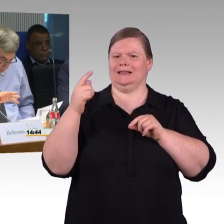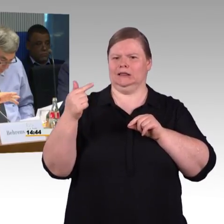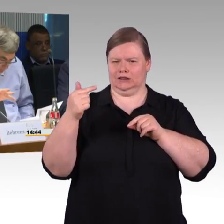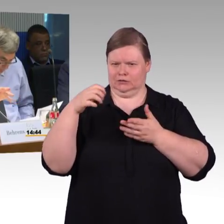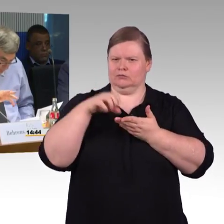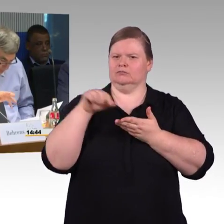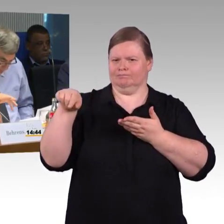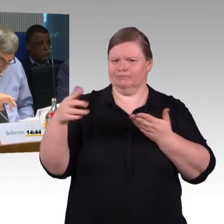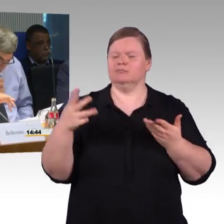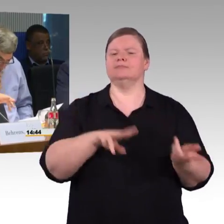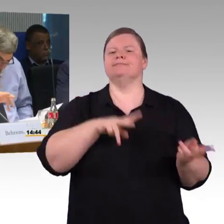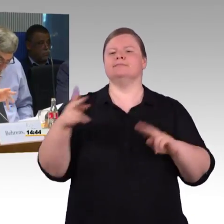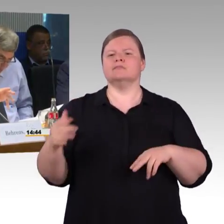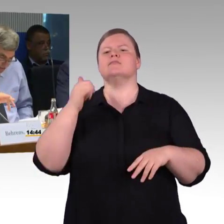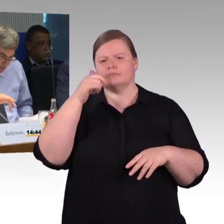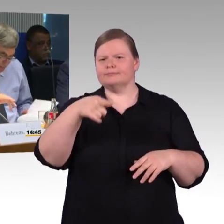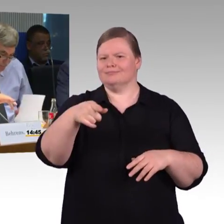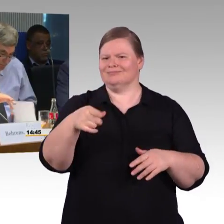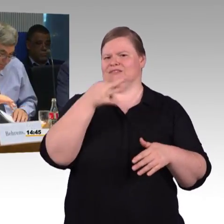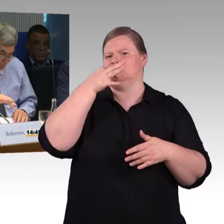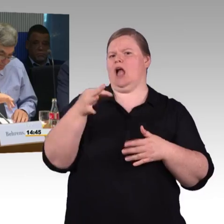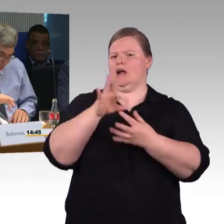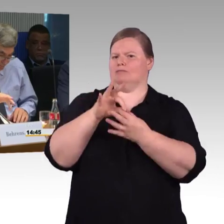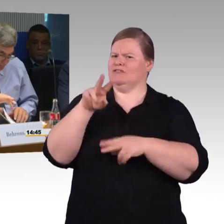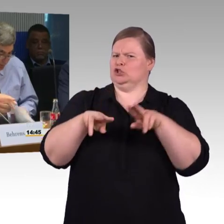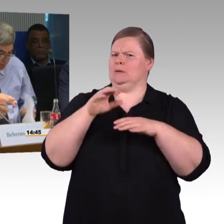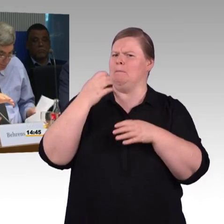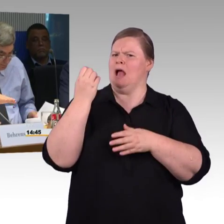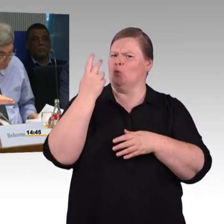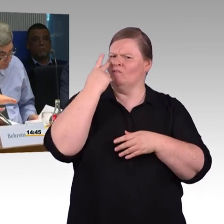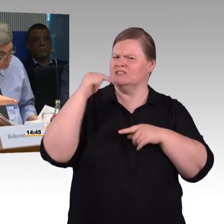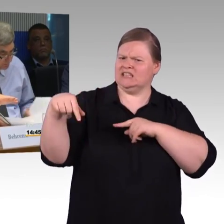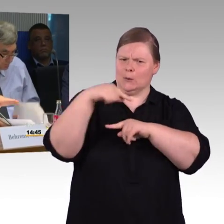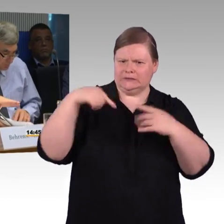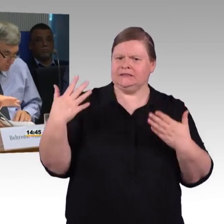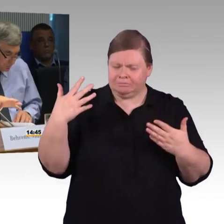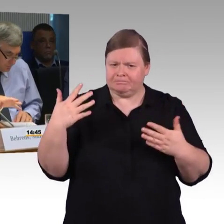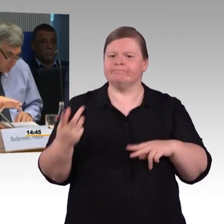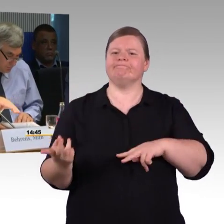Ich muss noch mal dazu sagen, dass die beiden Bahnhöfe über überhaupt keine Barrierefreiheit verfügen.